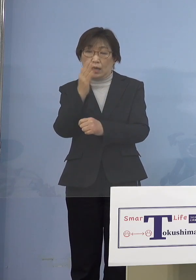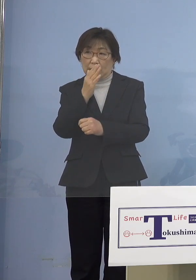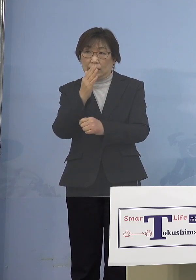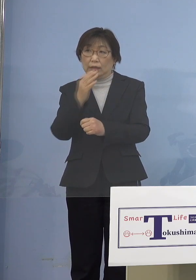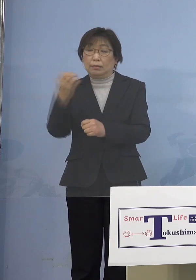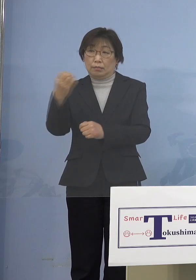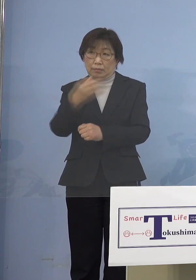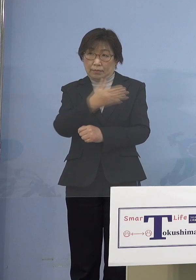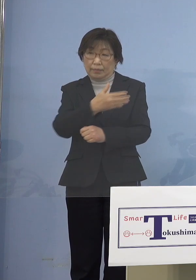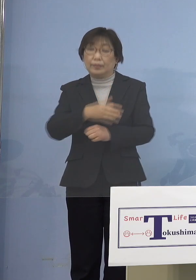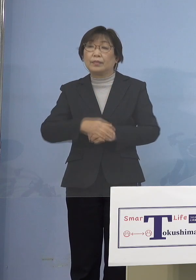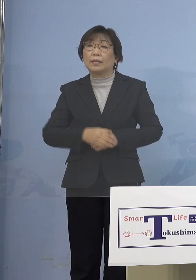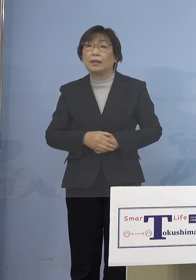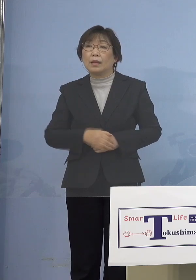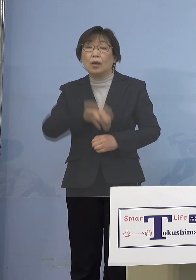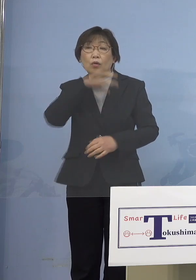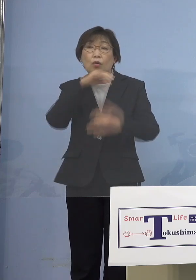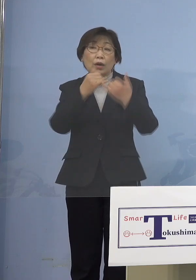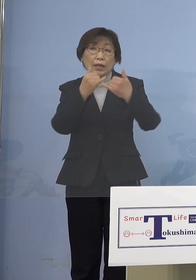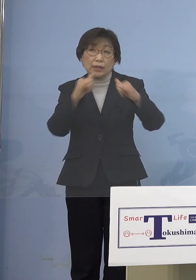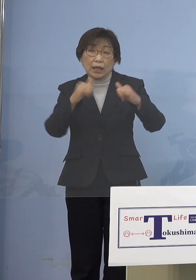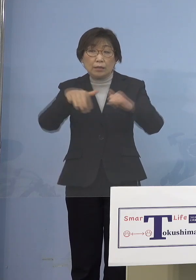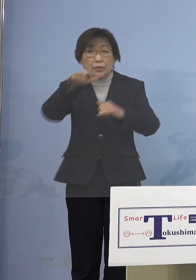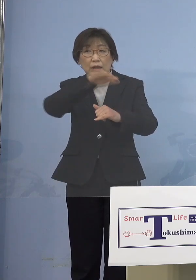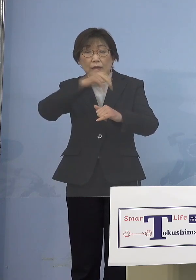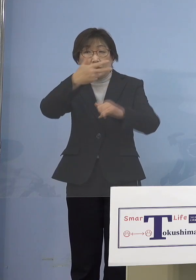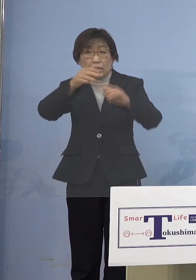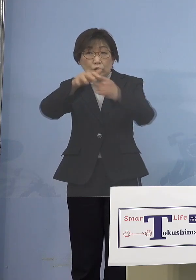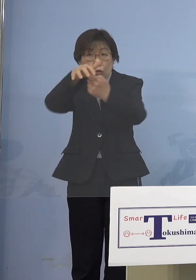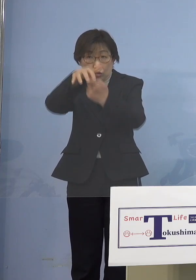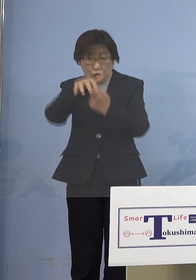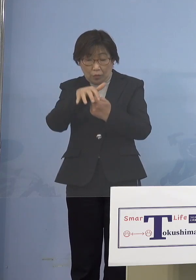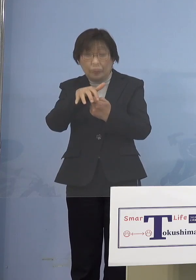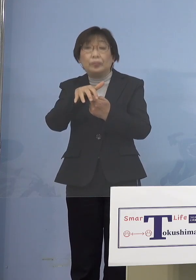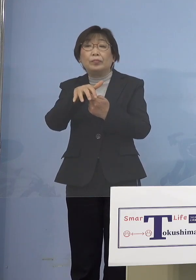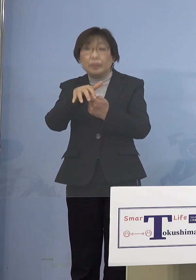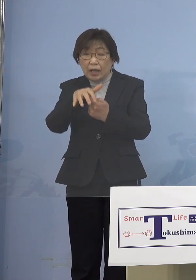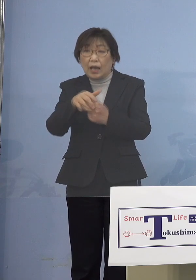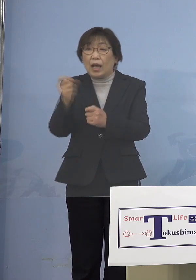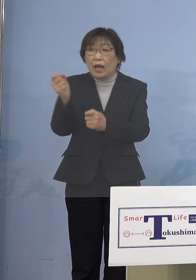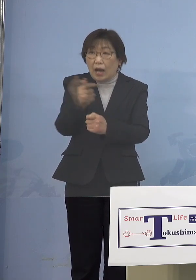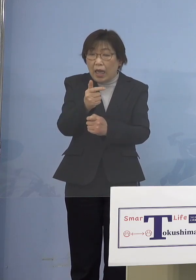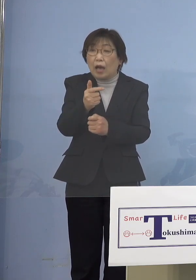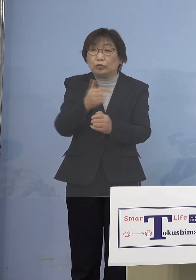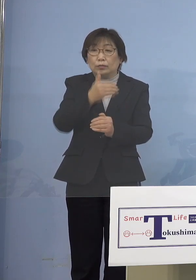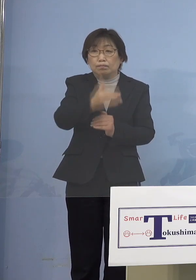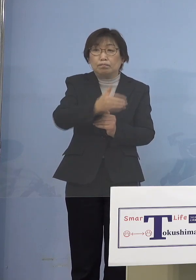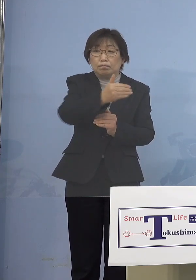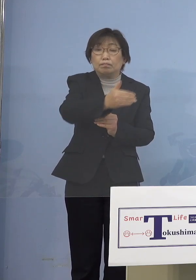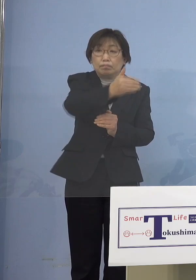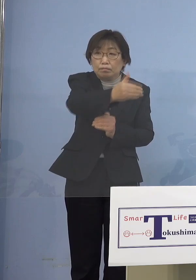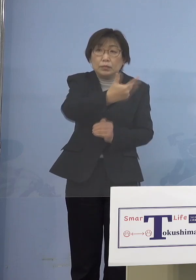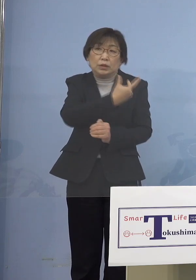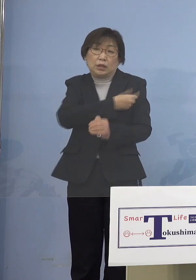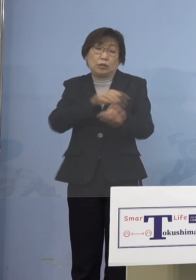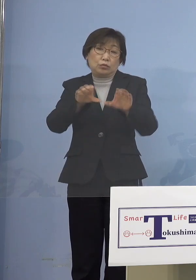前倒し前倒しで市町村の方で 接種をしていただく ということがありますので まずはそこのところが